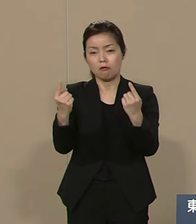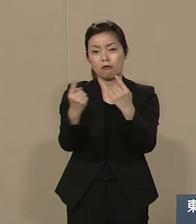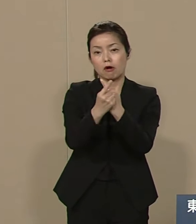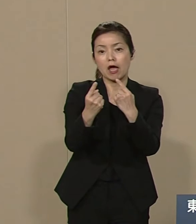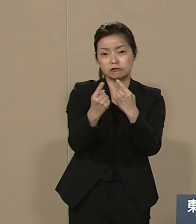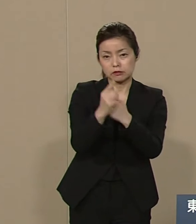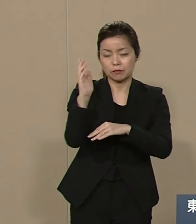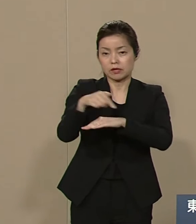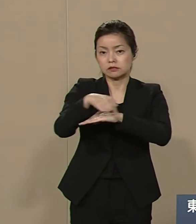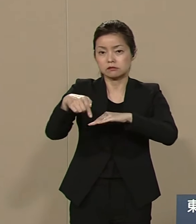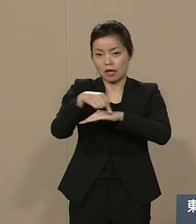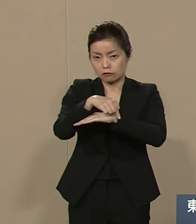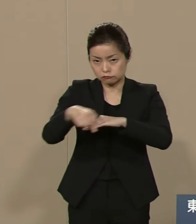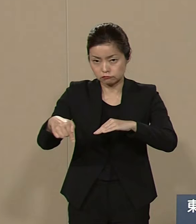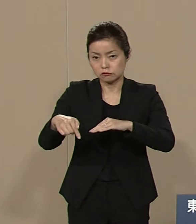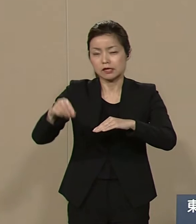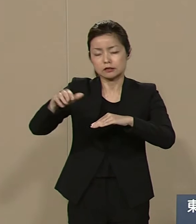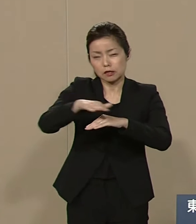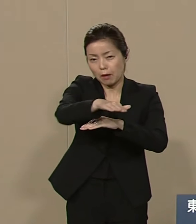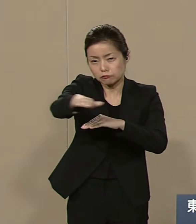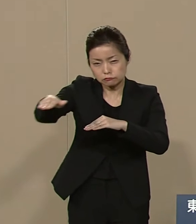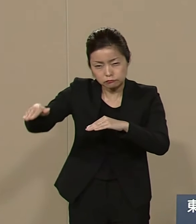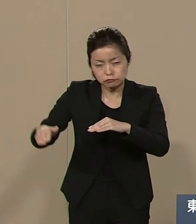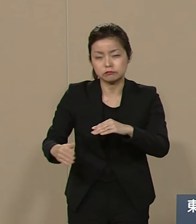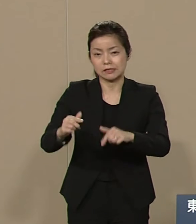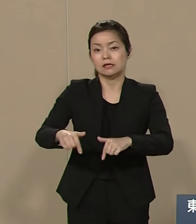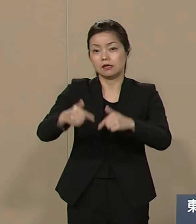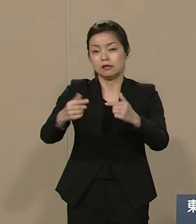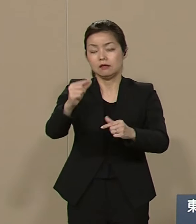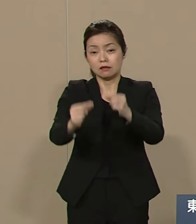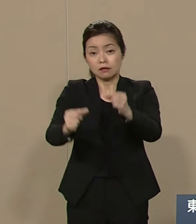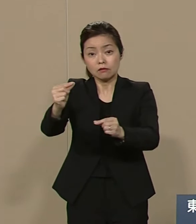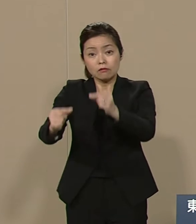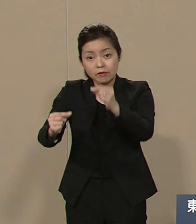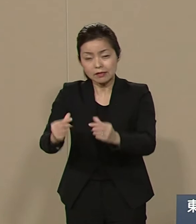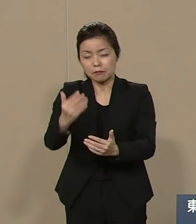砂漠緑化事業計画をオアシス 計画と称して提起しております